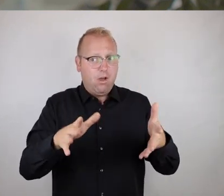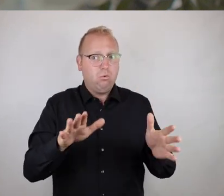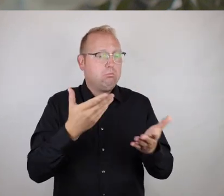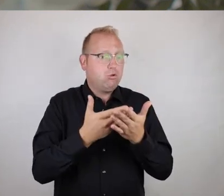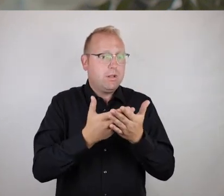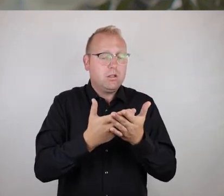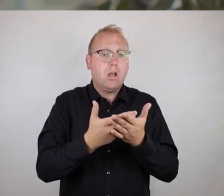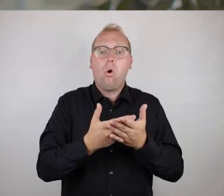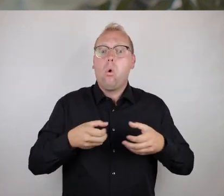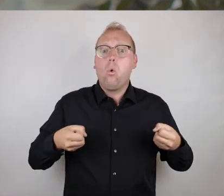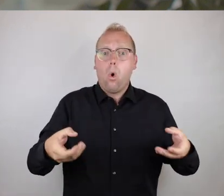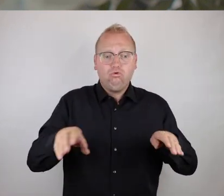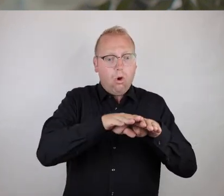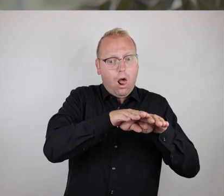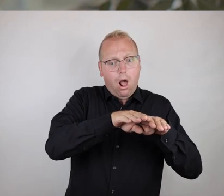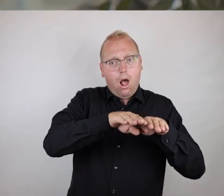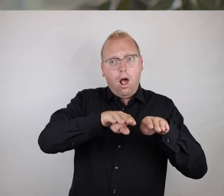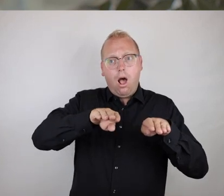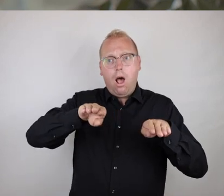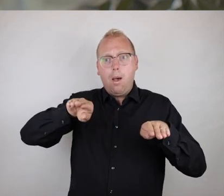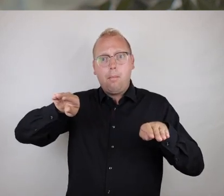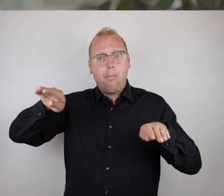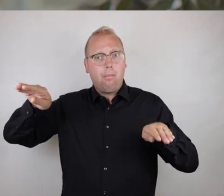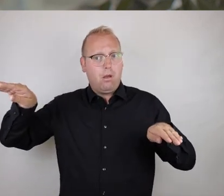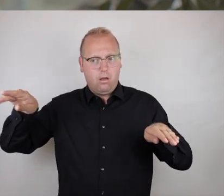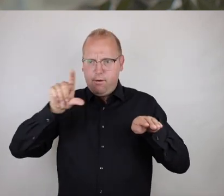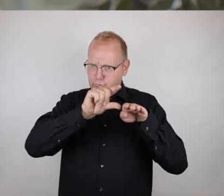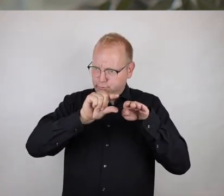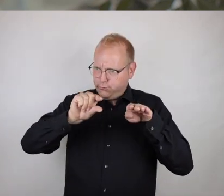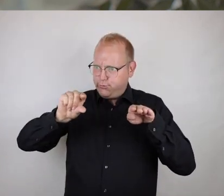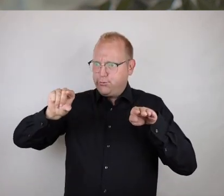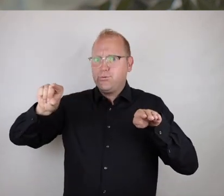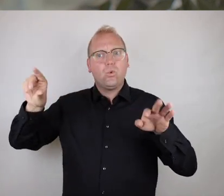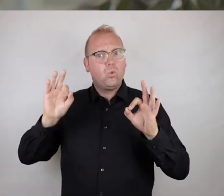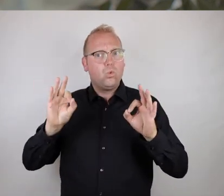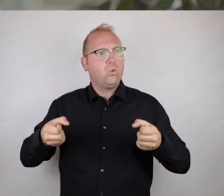wie eben einfach das Vorhandensein von Rollstuhlrampen, die einfach in ihrer Neigung ausreichend flach